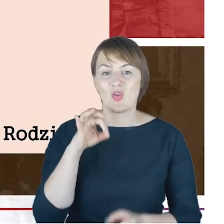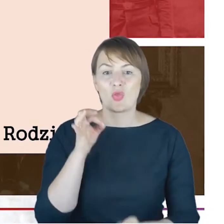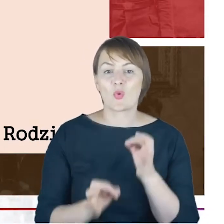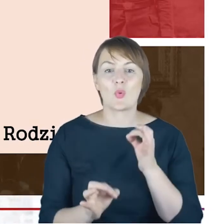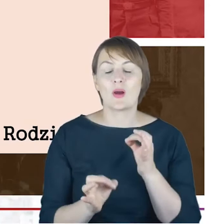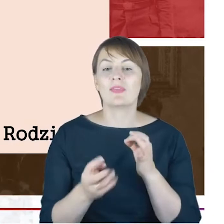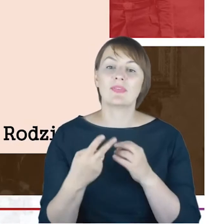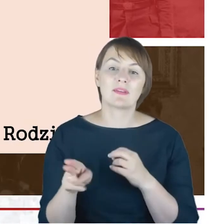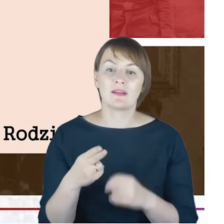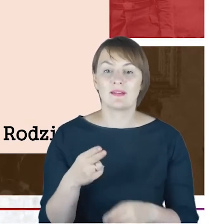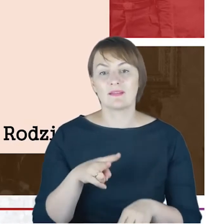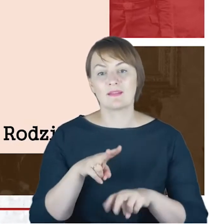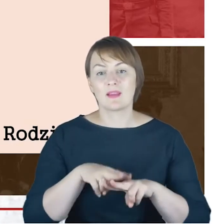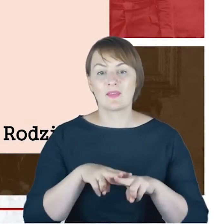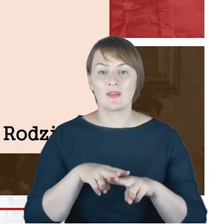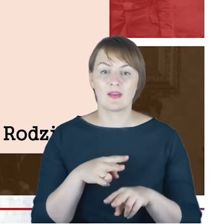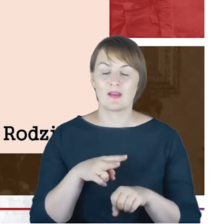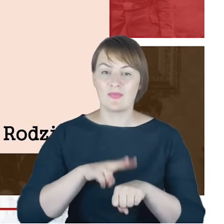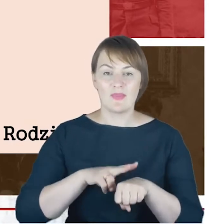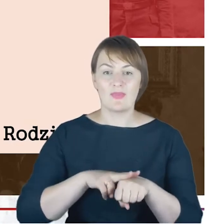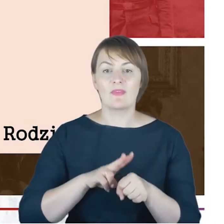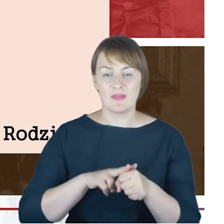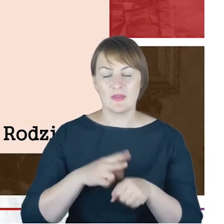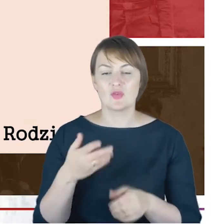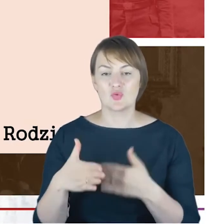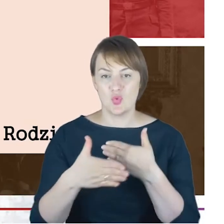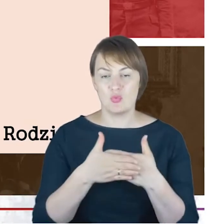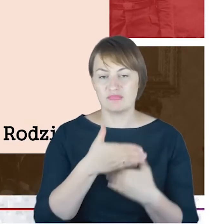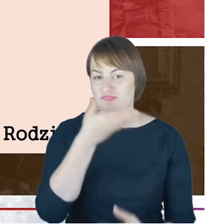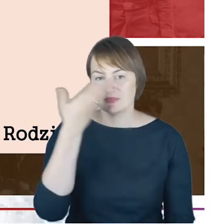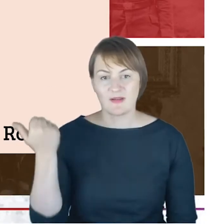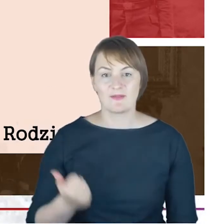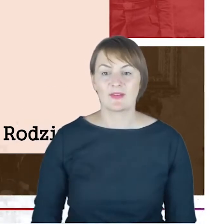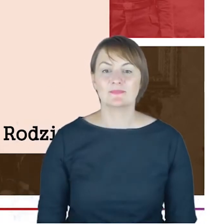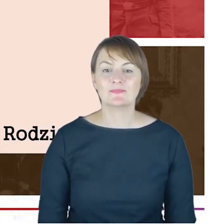datę zawarcia tego ślubu odzwierciedloną w akcie Urzędu Stanu Cywilnego, ale chciałem tutaj wskazać